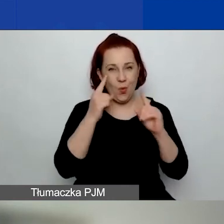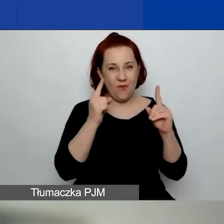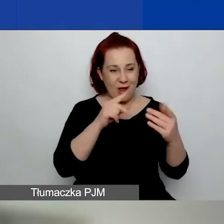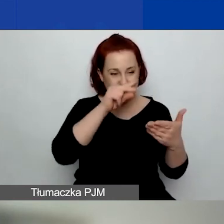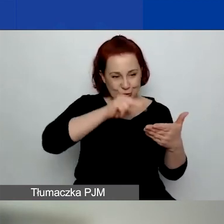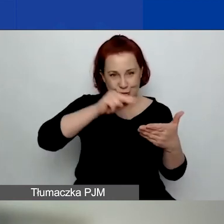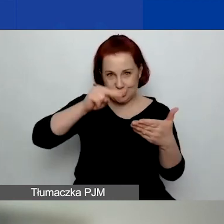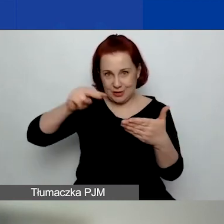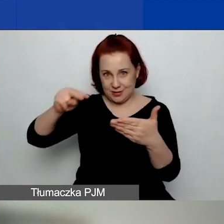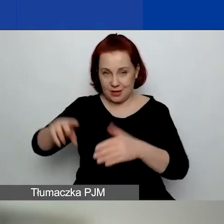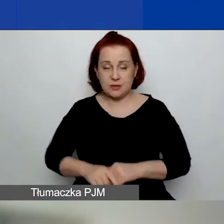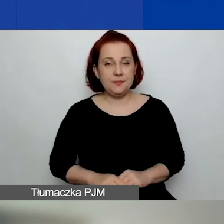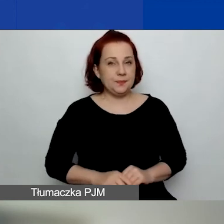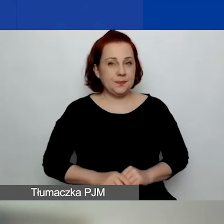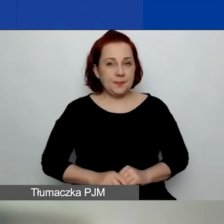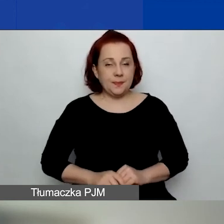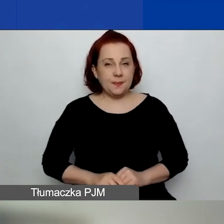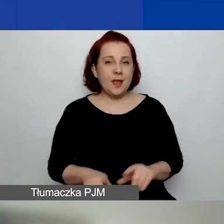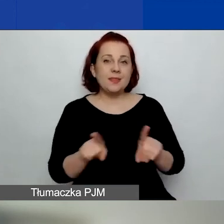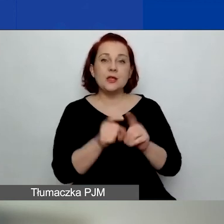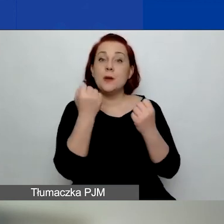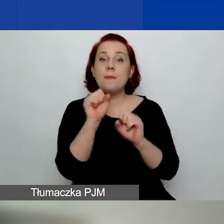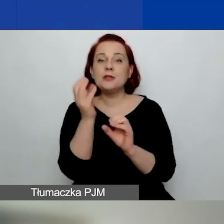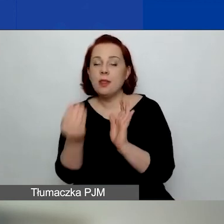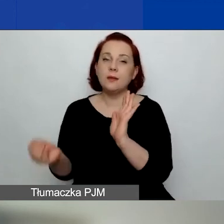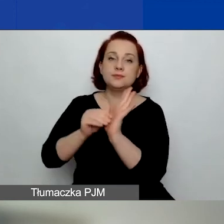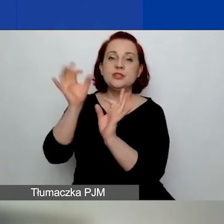Nastąpiły pewnie uszczegółowienia w niektórych obszarach.